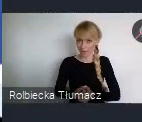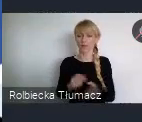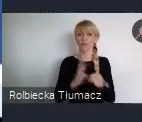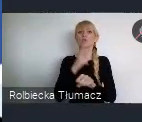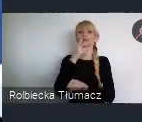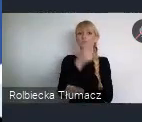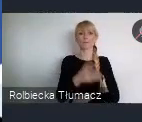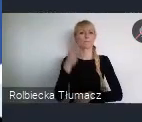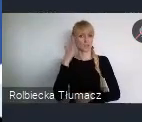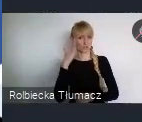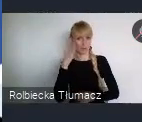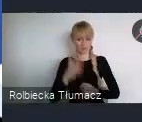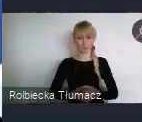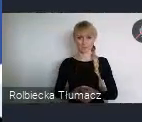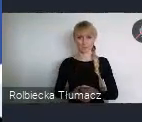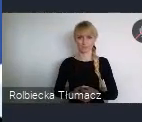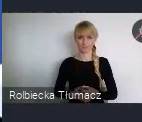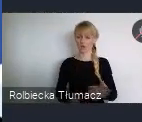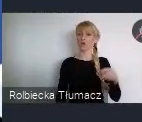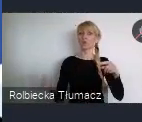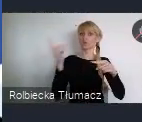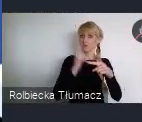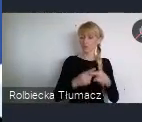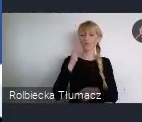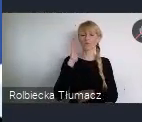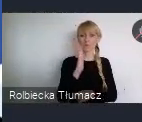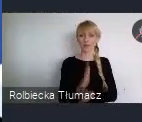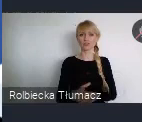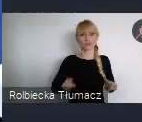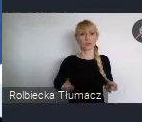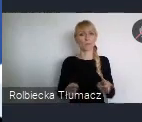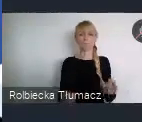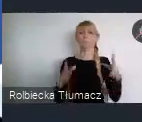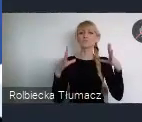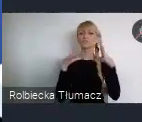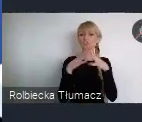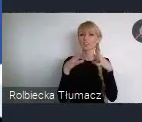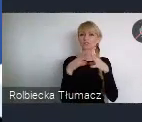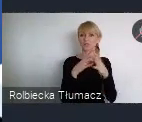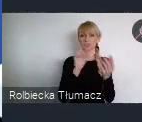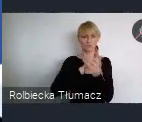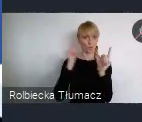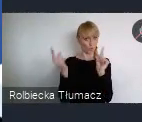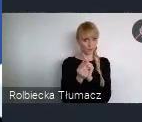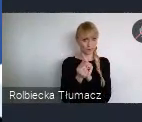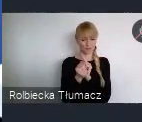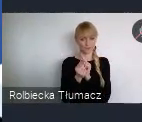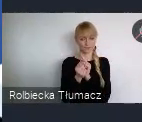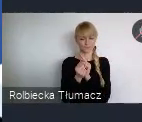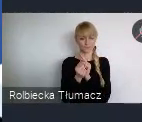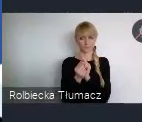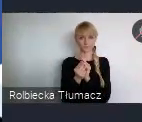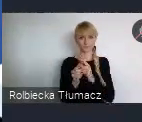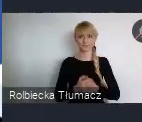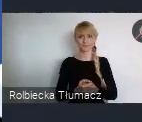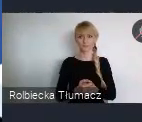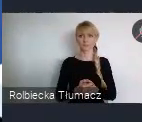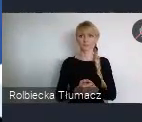Dodatkowo zorganizujemy 10 sesji takich posterowanych.